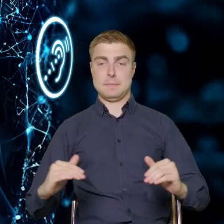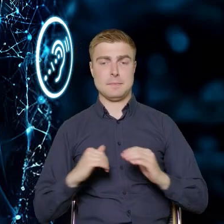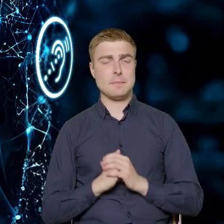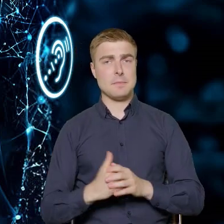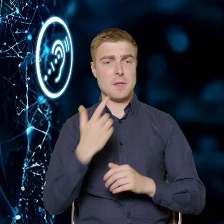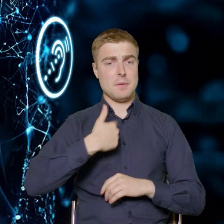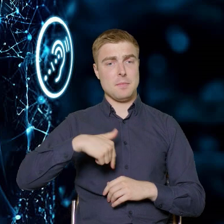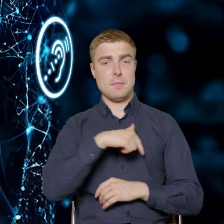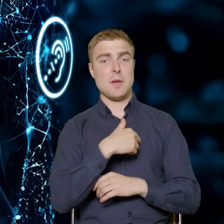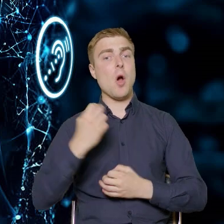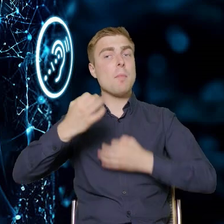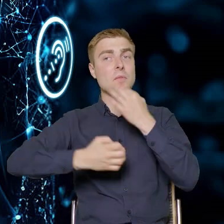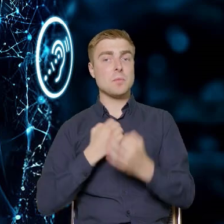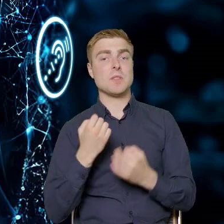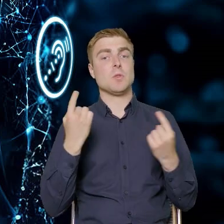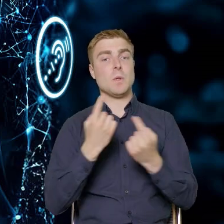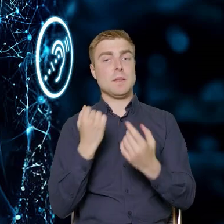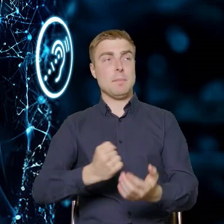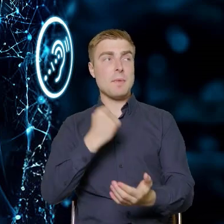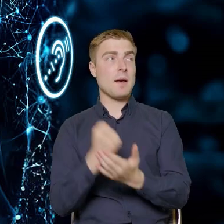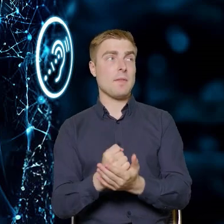ja go nazywam: prawniczy, bo dotyczy on Ustawy,